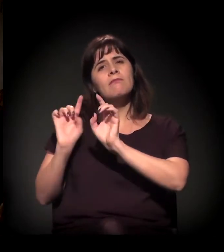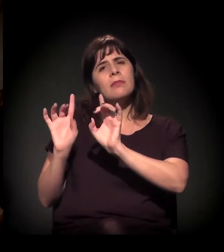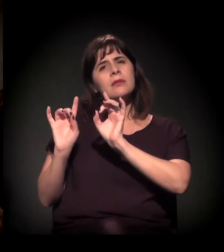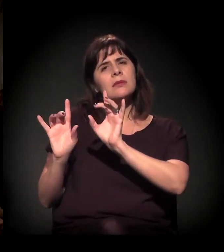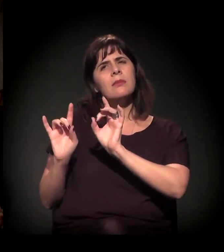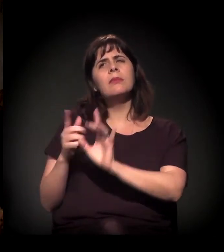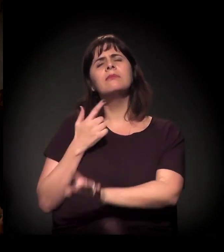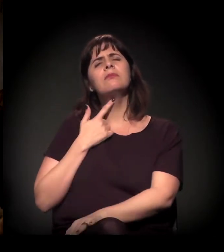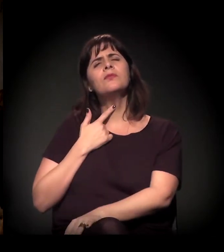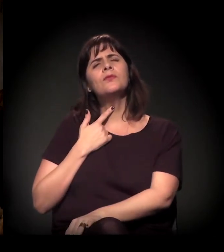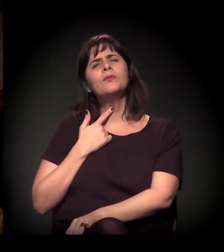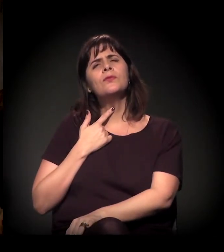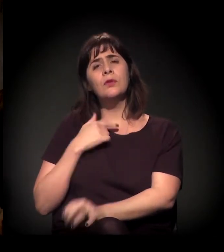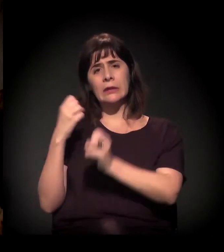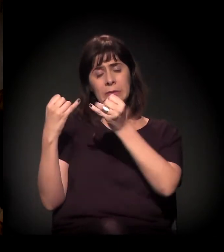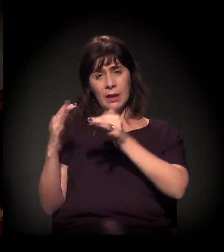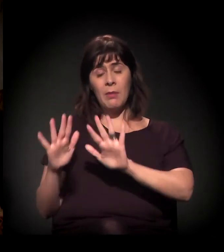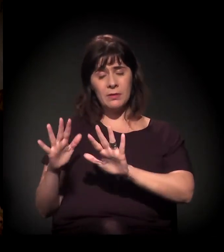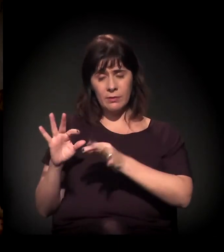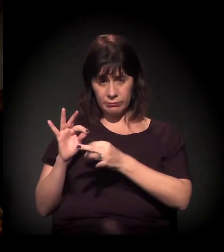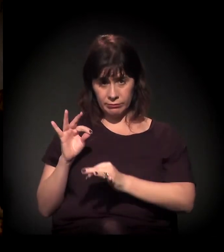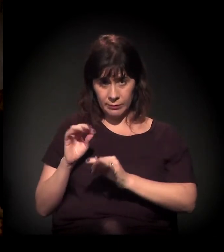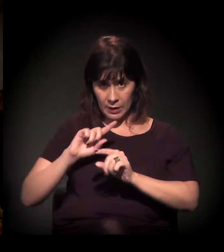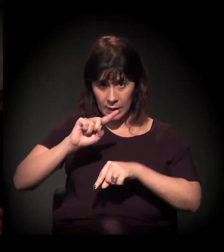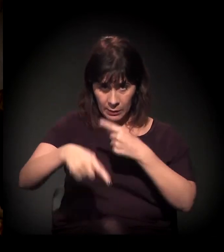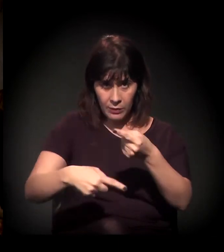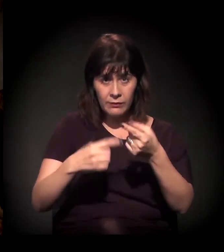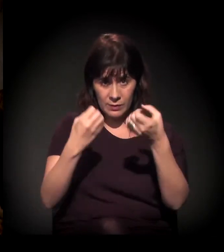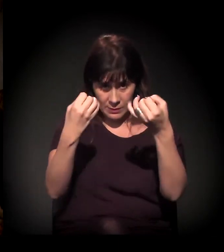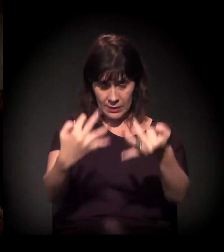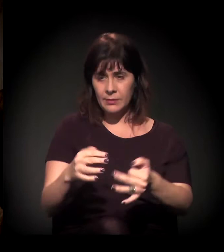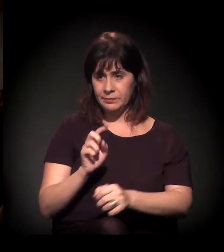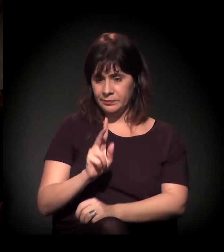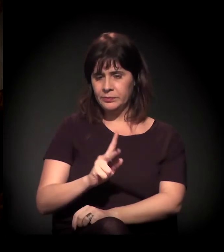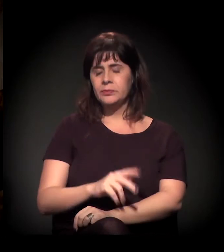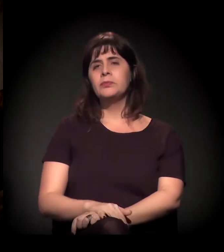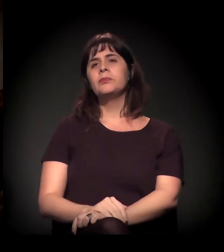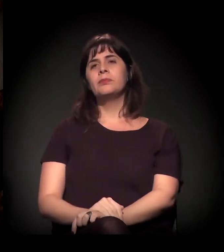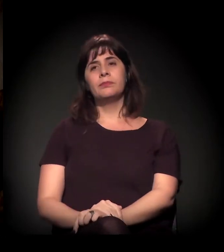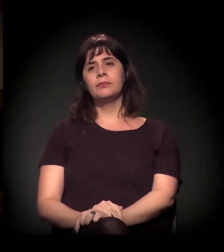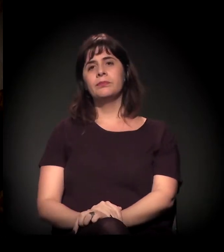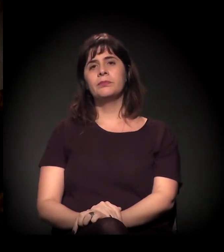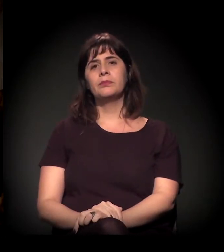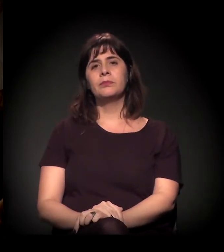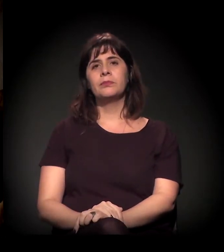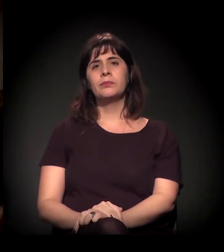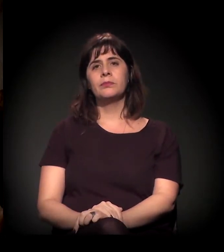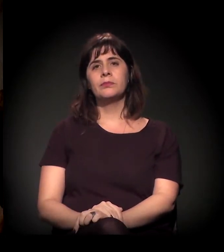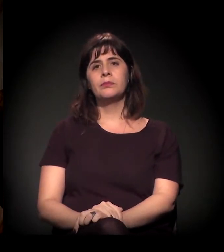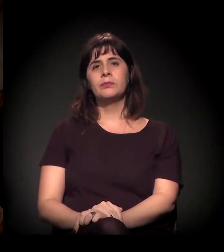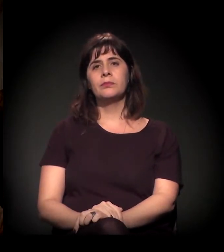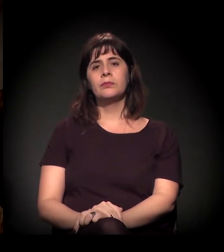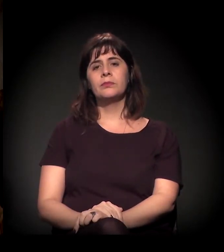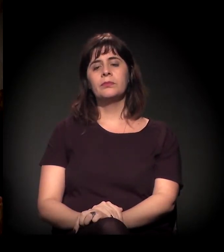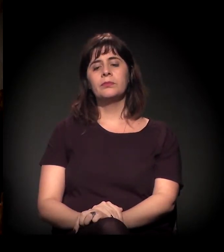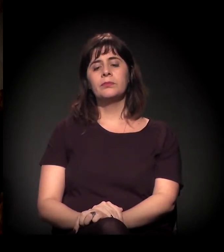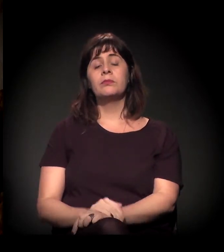Mas acho que eu preferia falar um pouco mais e aí eu chego nesse vídeo. Pois não. Só me fala quando você quiser.